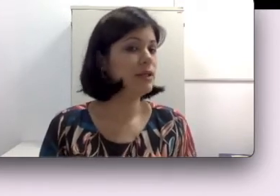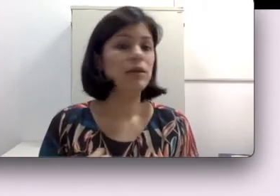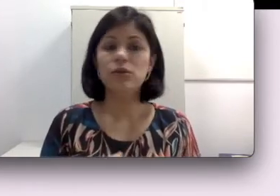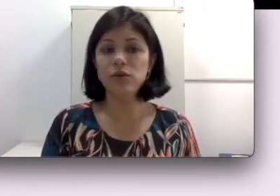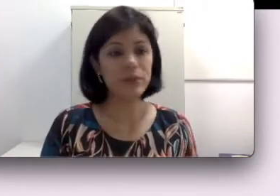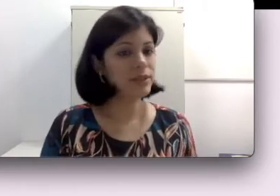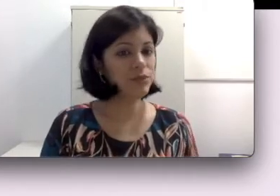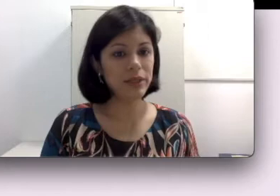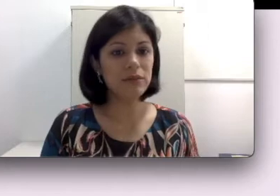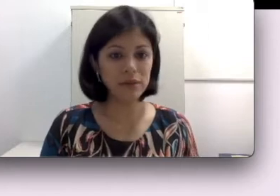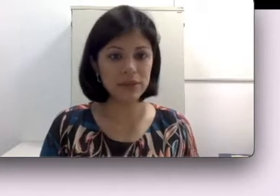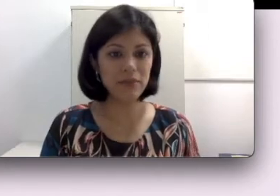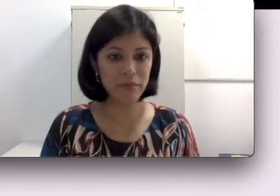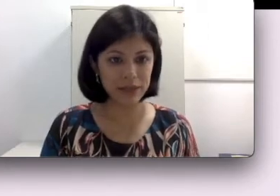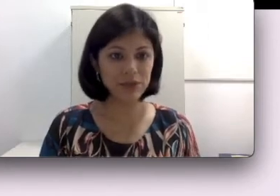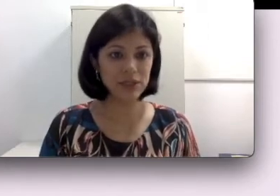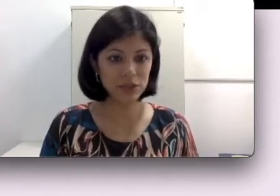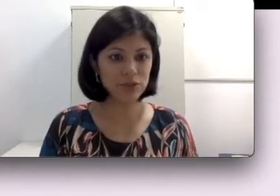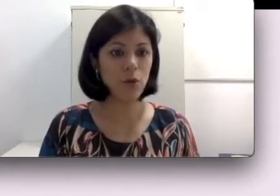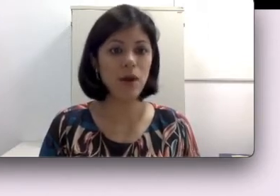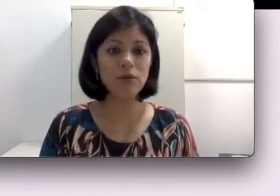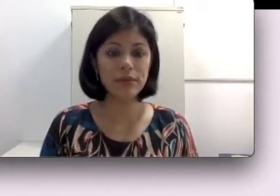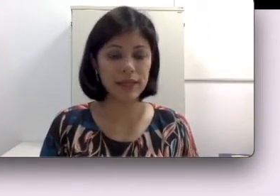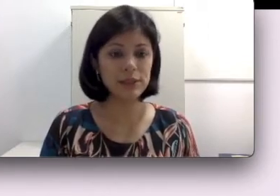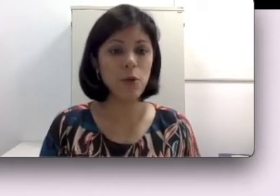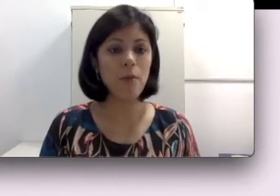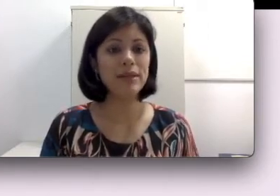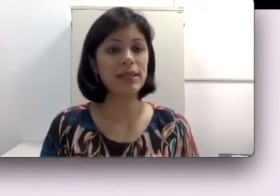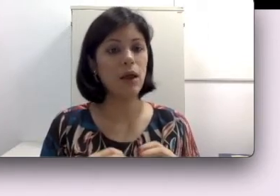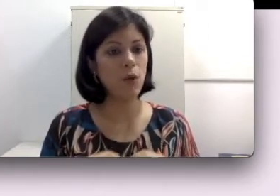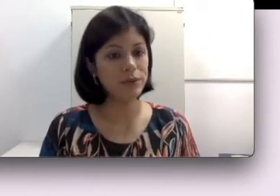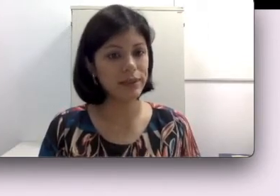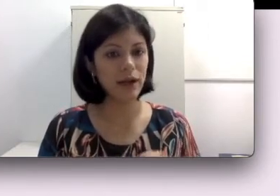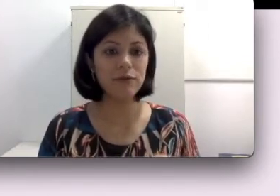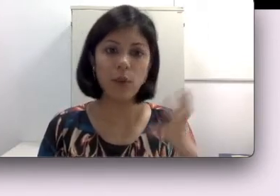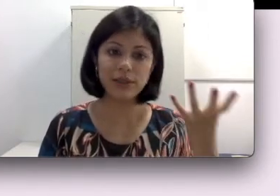do procedimento não ser bem sucedido, como acontece com uma parcela considerável, quase